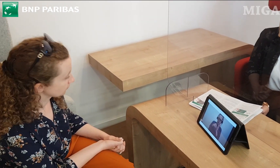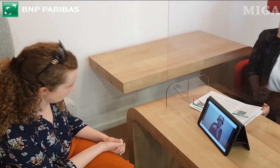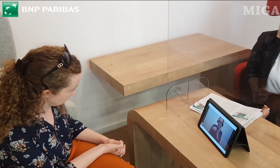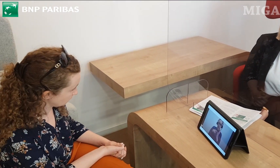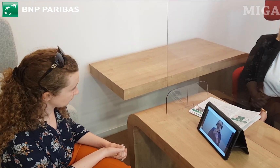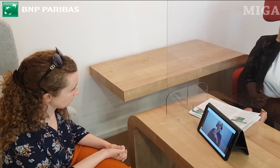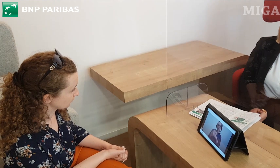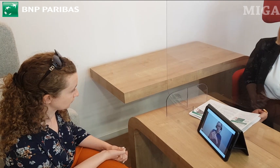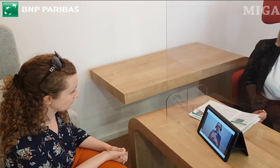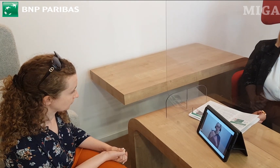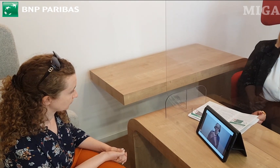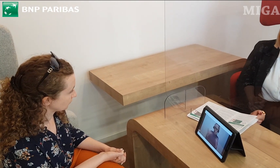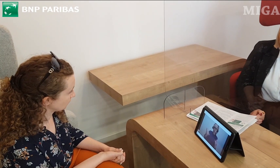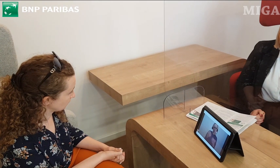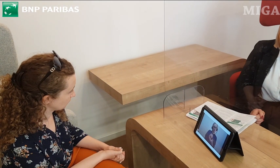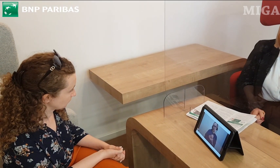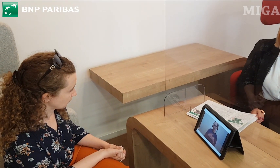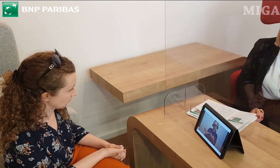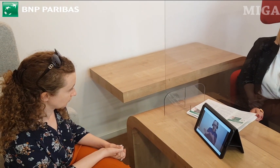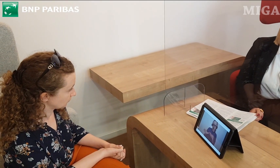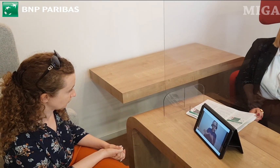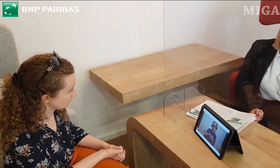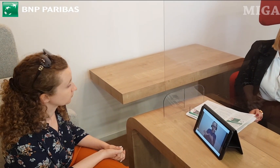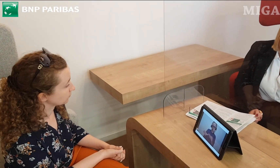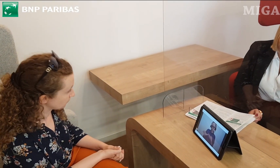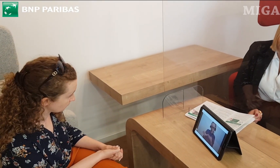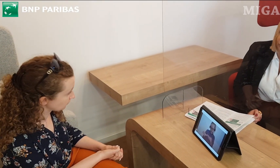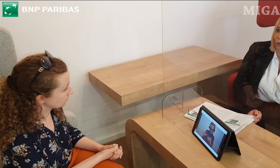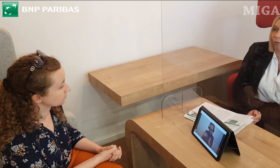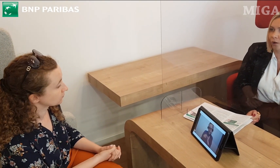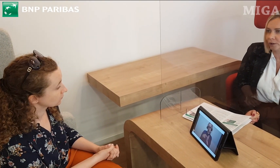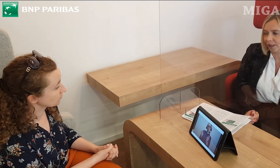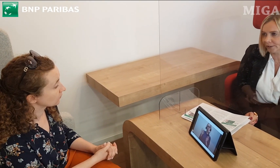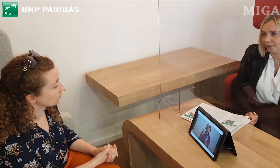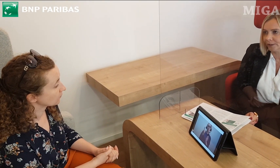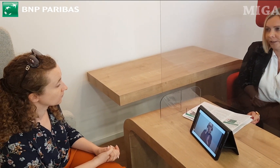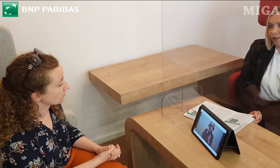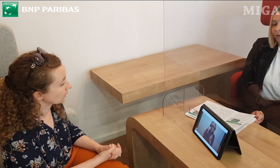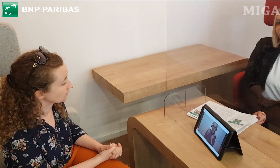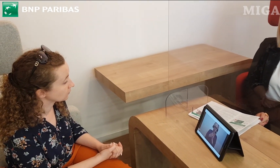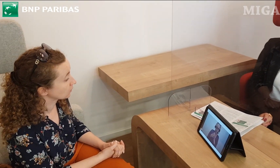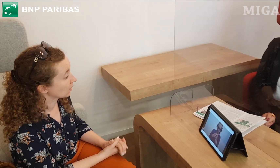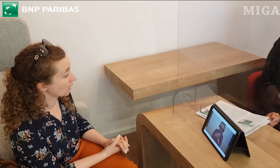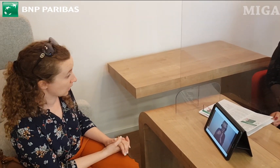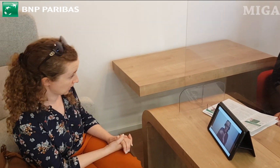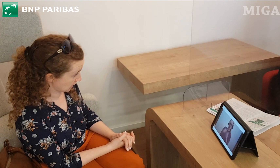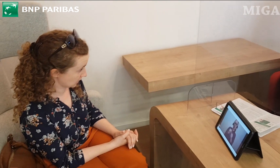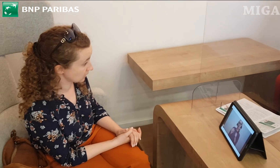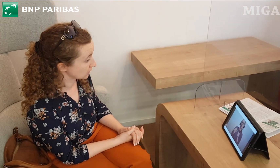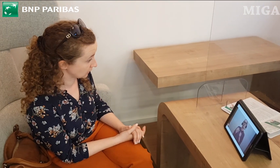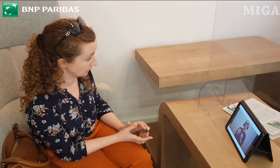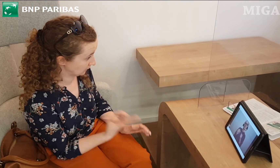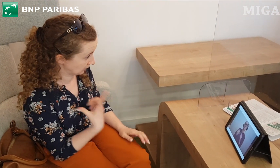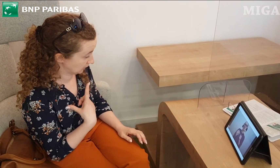Mamy aplikację, którą można ściągnąć na telefon "GOonline" Tak naprawdę wtedy